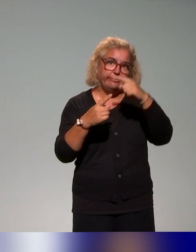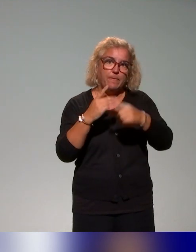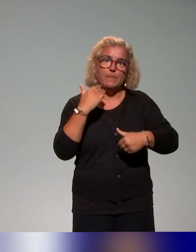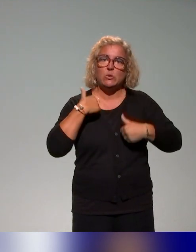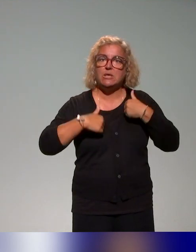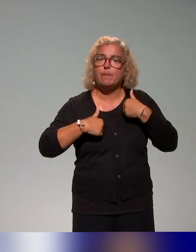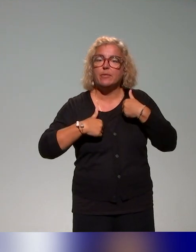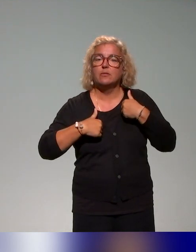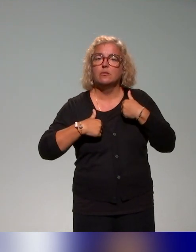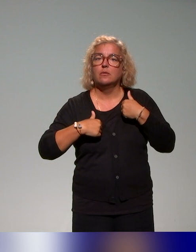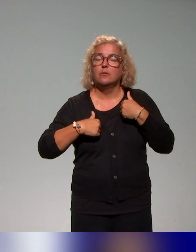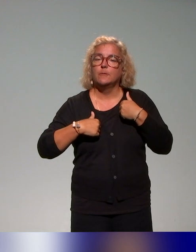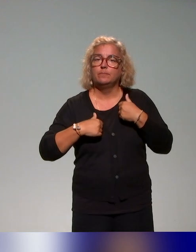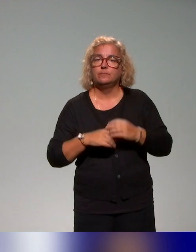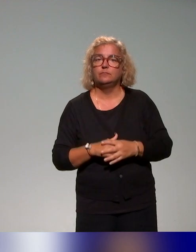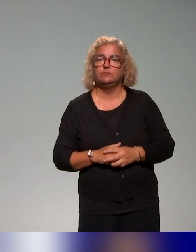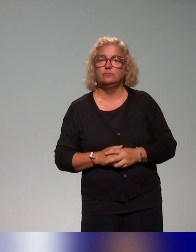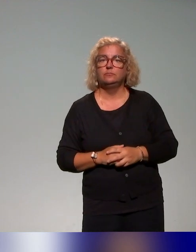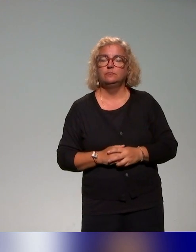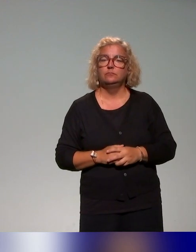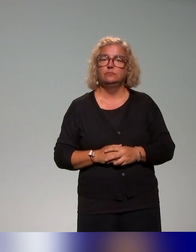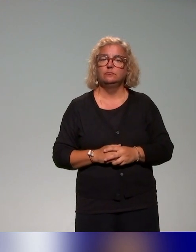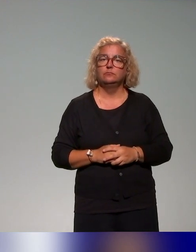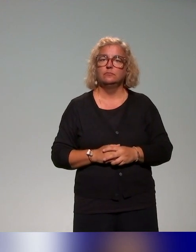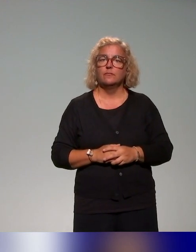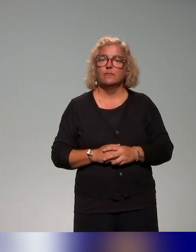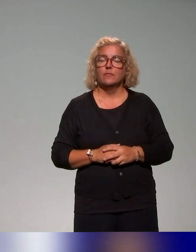Comme l'avait rappelé Anna au tout début de la présentation dans le